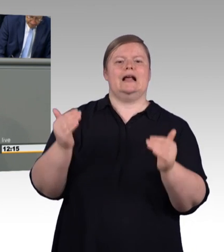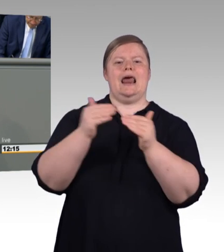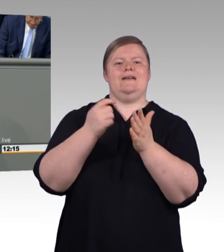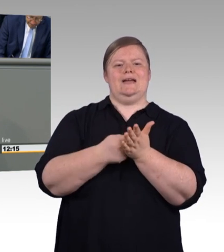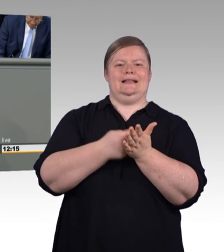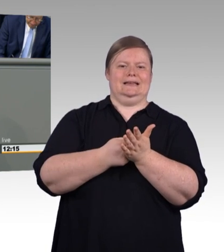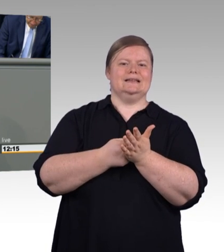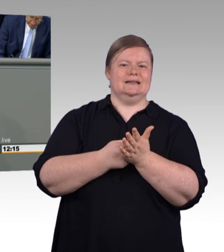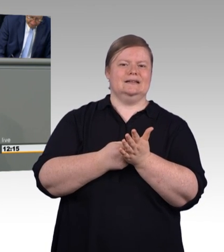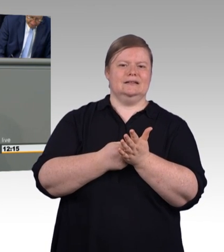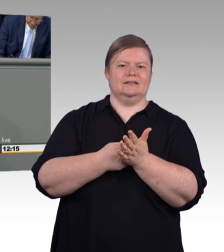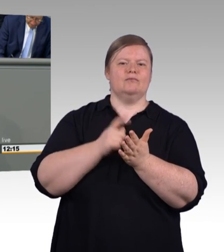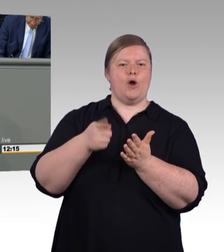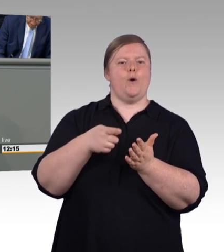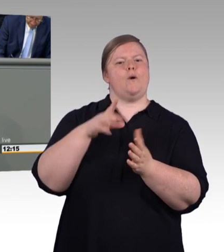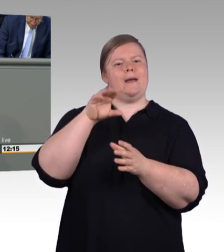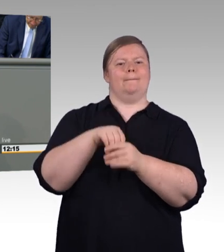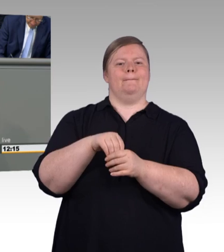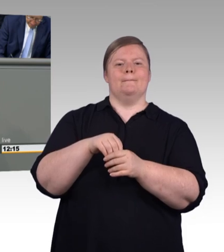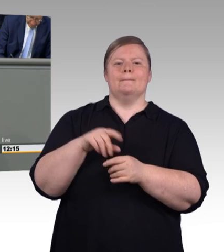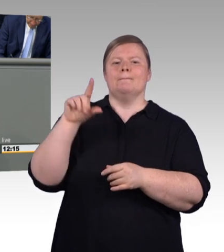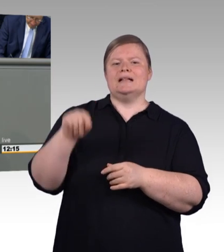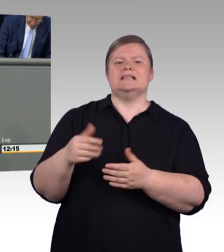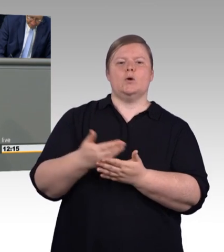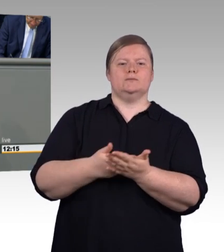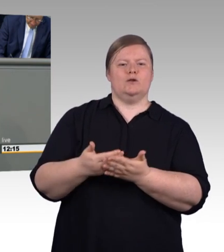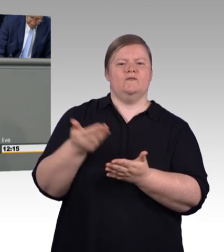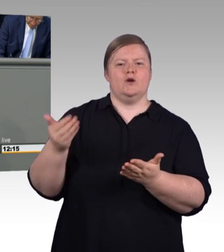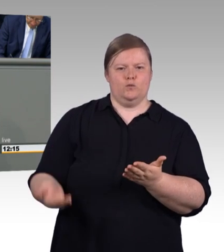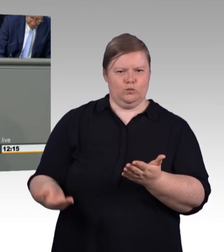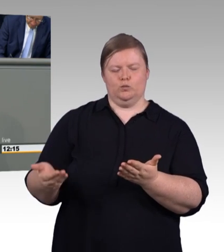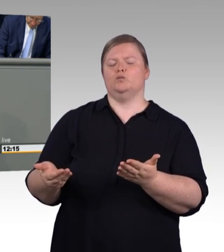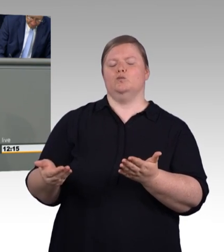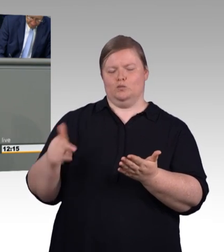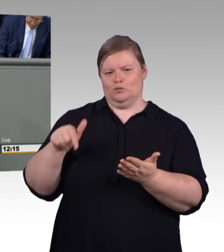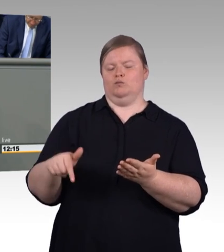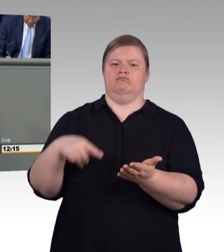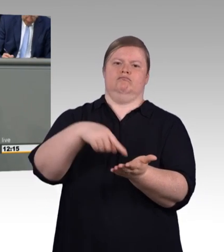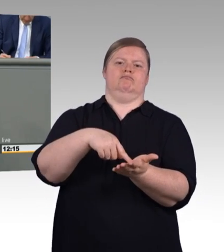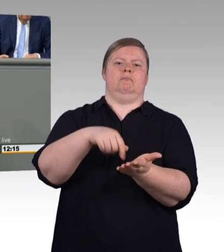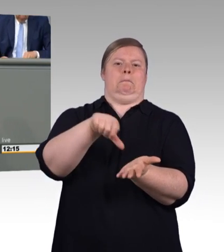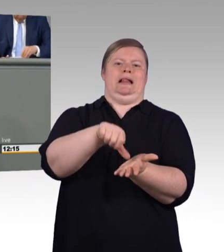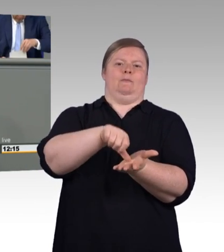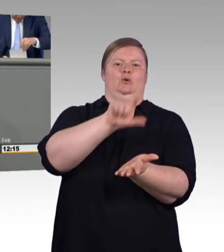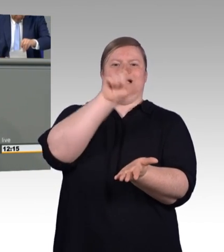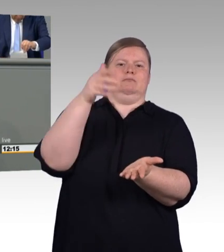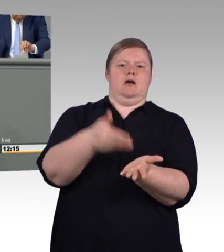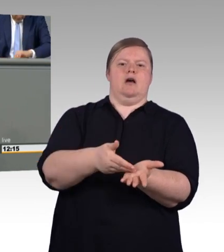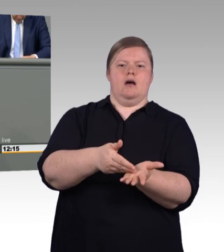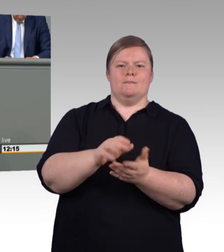ein Beitrag dazu ist genau das herzustellen. Nämlich Wertschätzung für junge Menschen, die sich dazu entschieden haben eine berufliche Ausbildung zu beginnen.